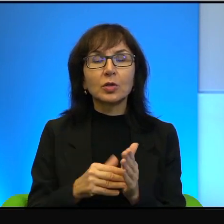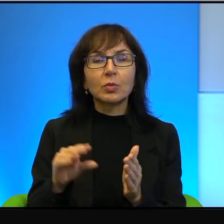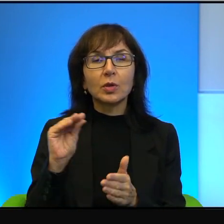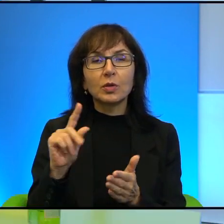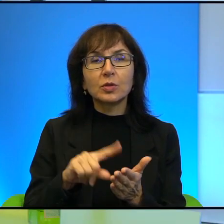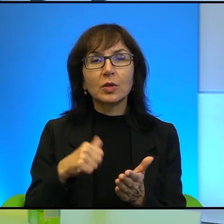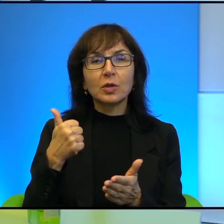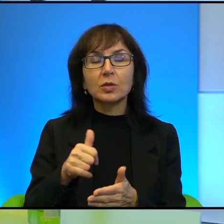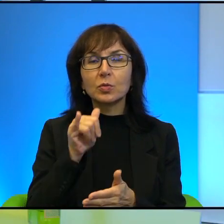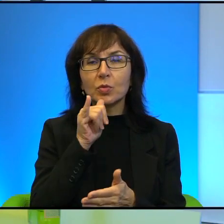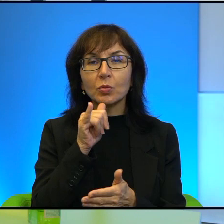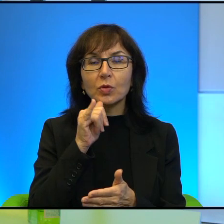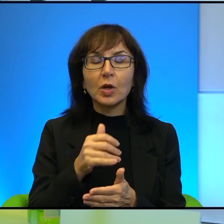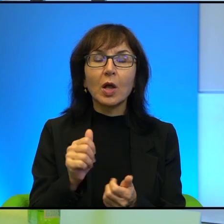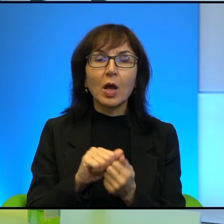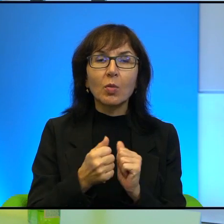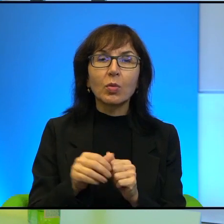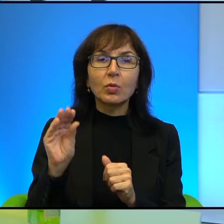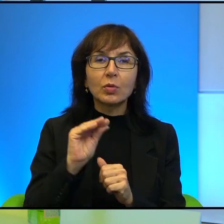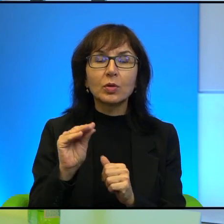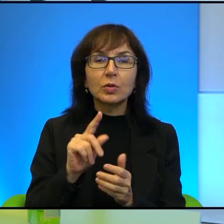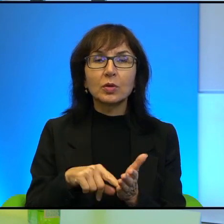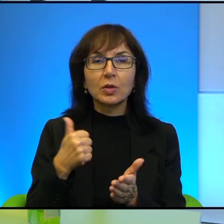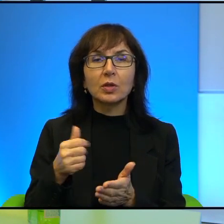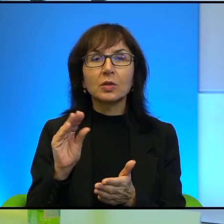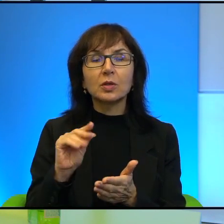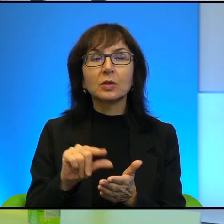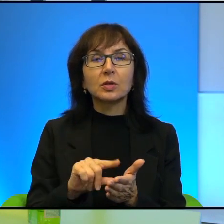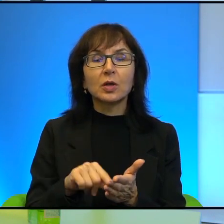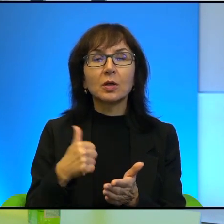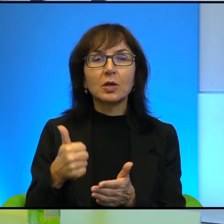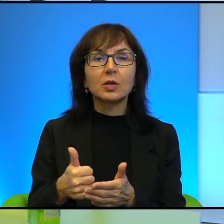albo jeszcze raz i jeszcze raz i jeszcze raz. A może to jest po prostu niewykonalne,